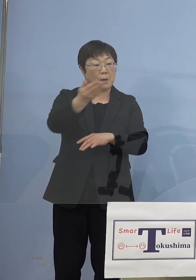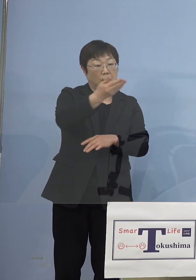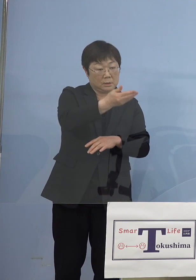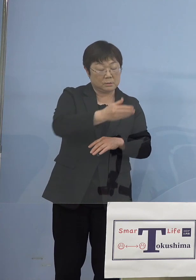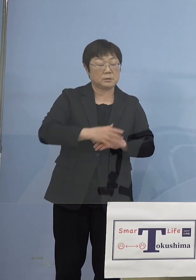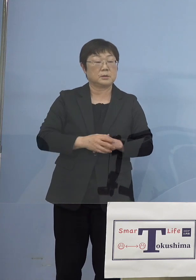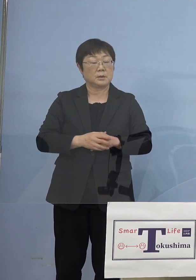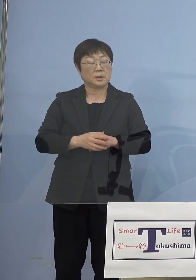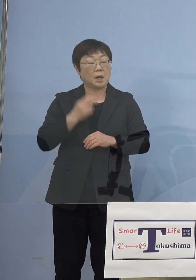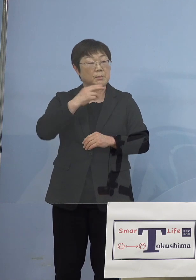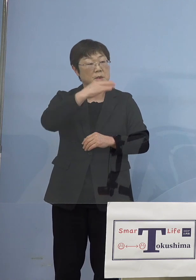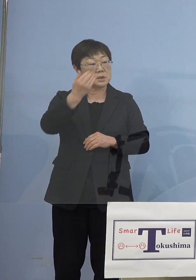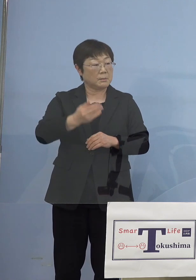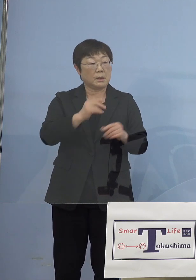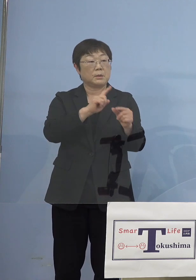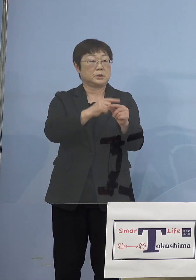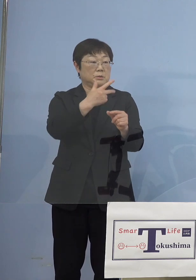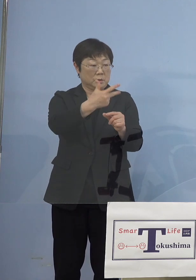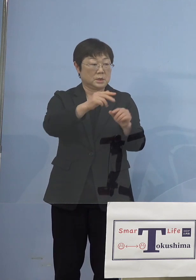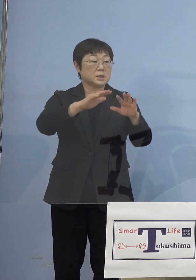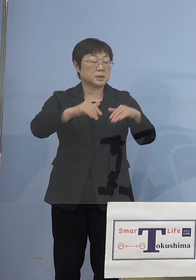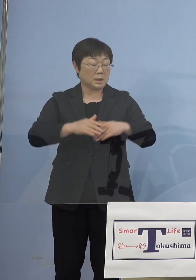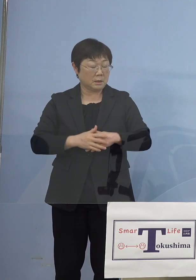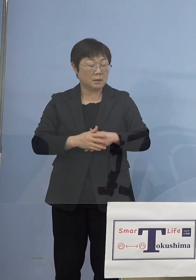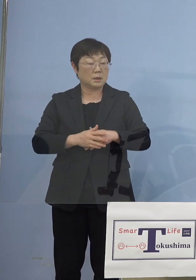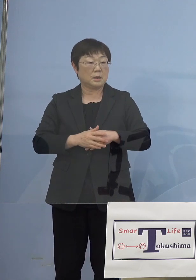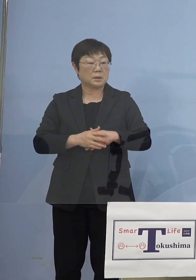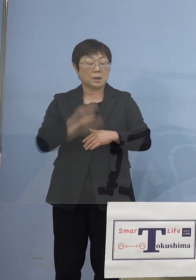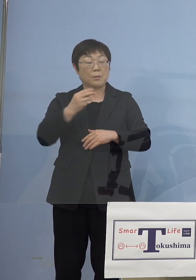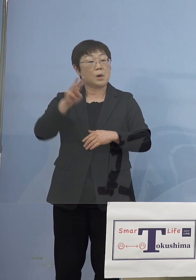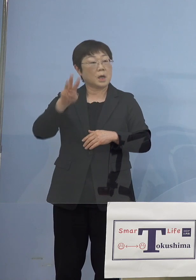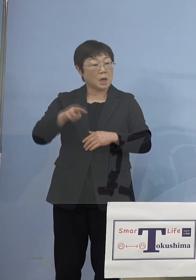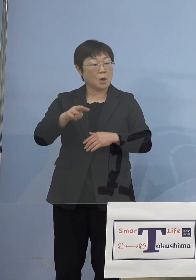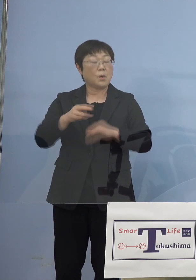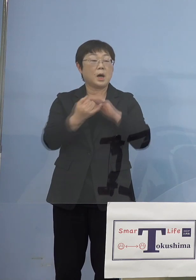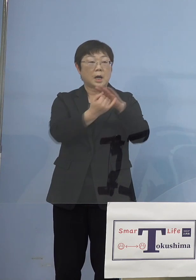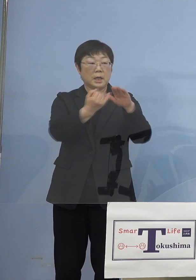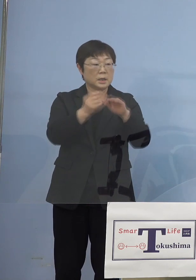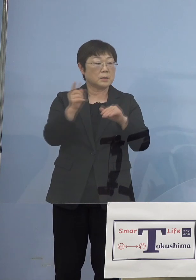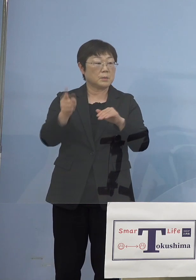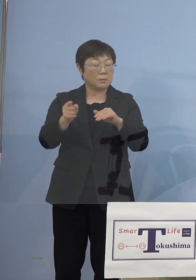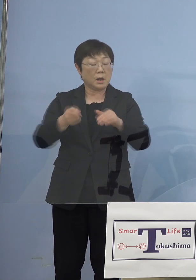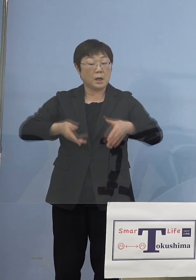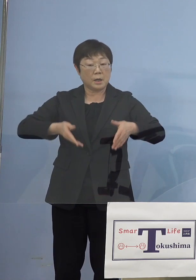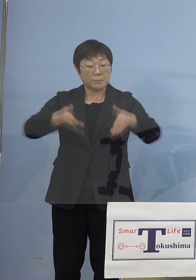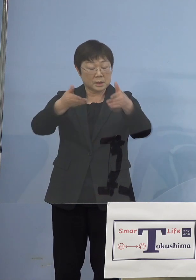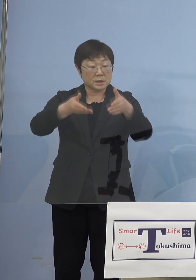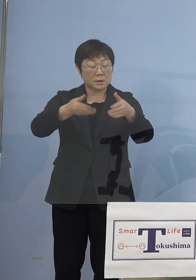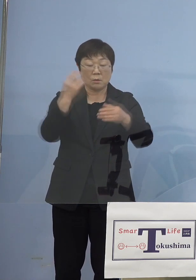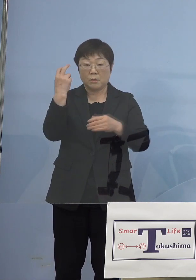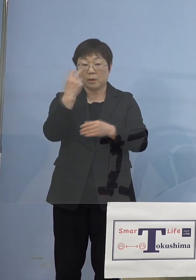ランナー走らなかったのですが、しかし香川県 と愛媛県では沿道の警備の方から